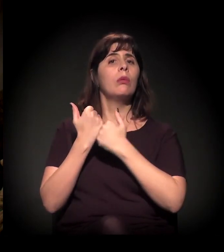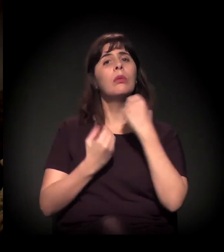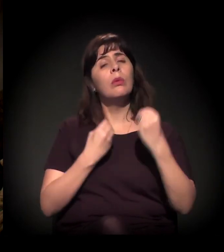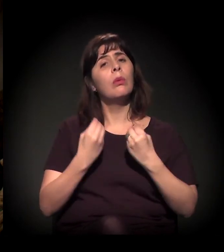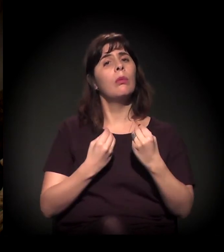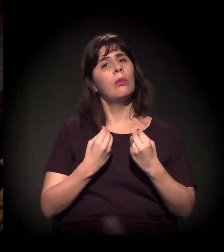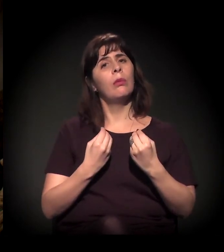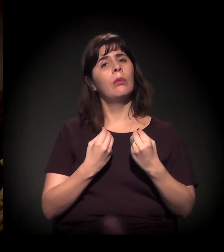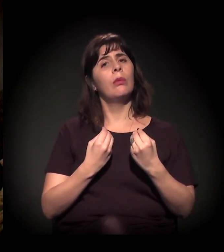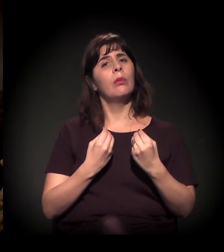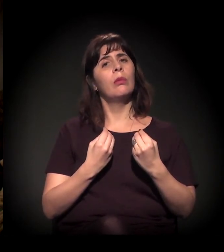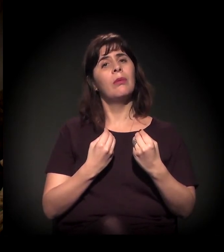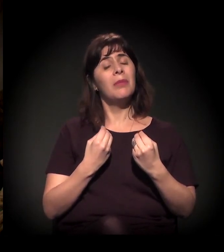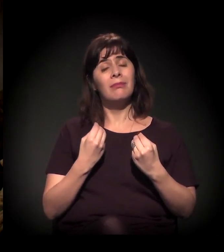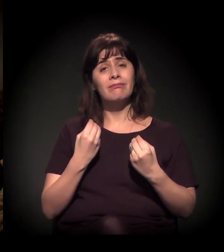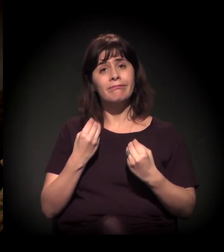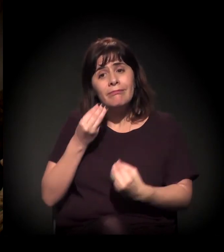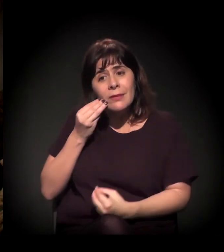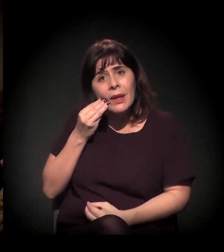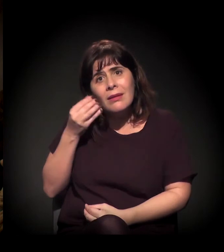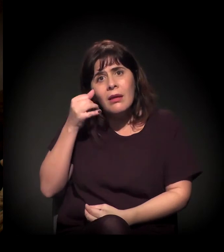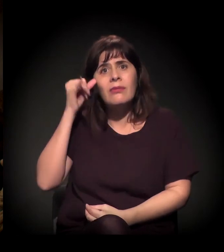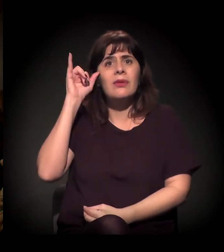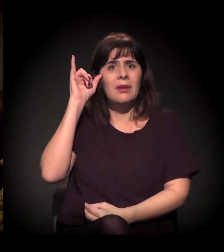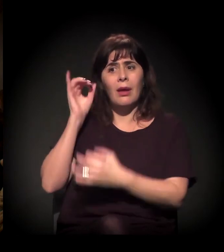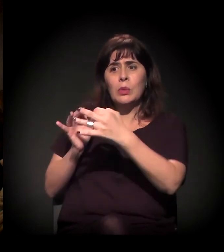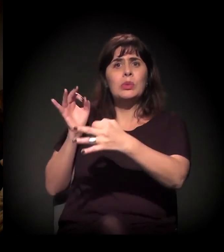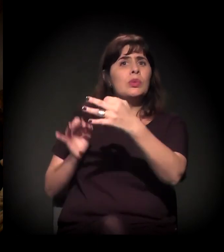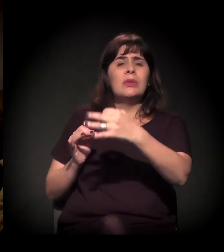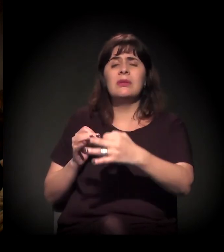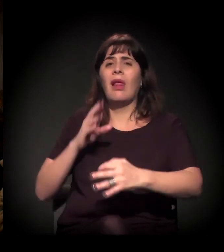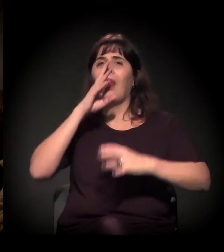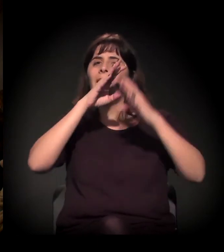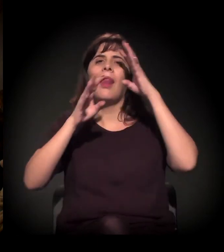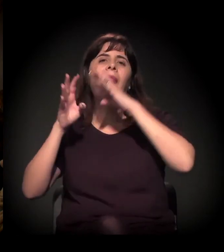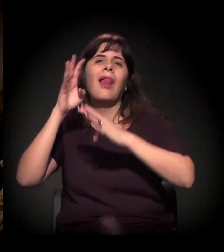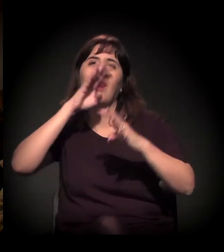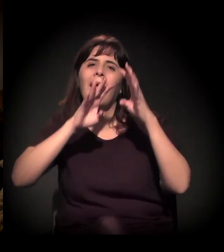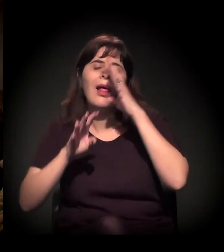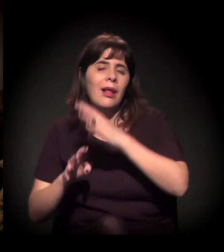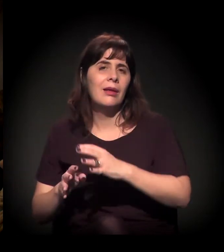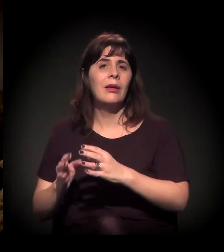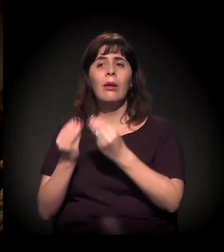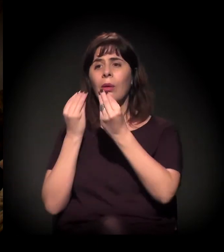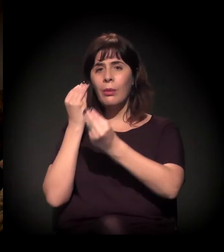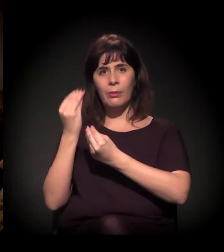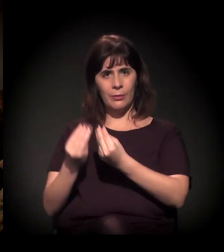para que isso não seja tão cruel como tem sido na nossa presença?